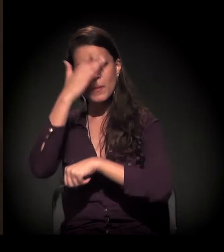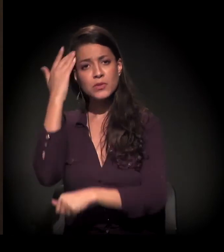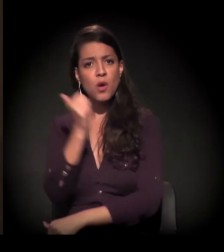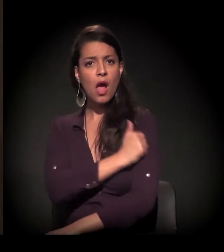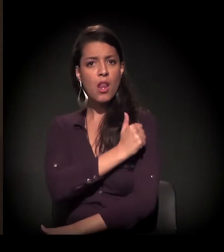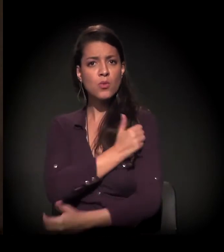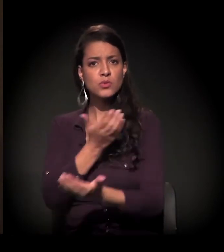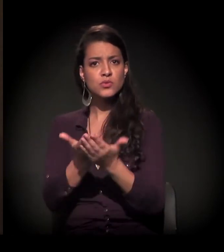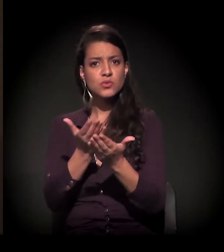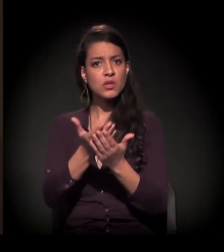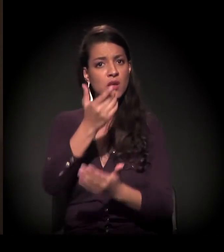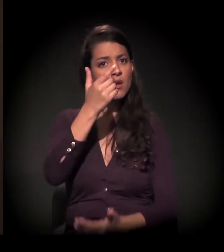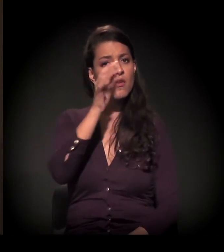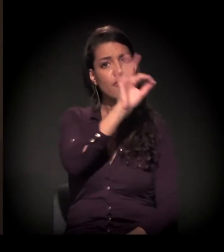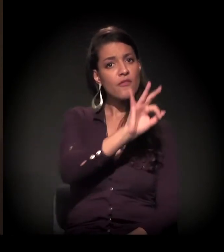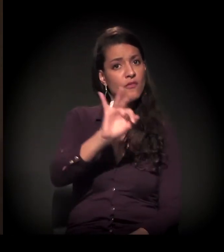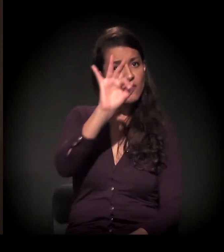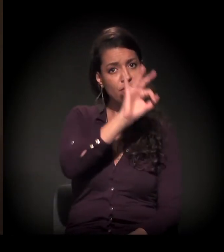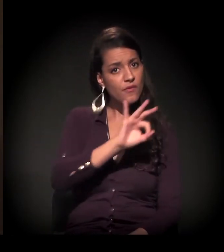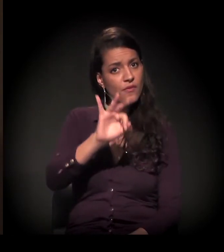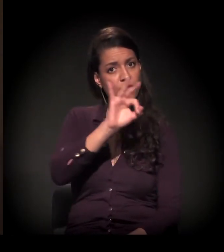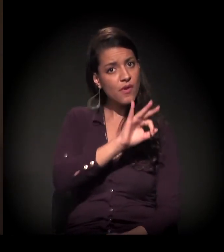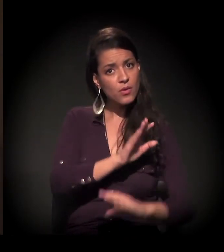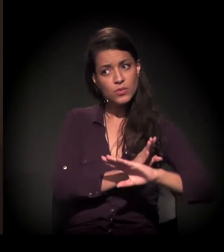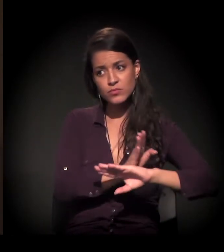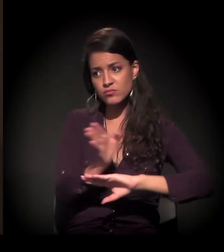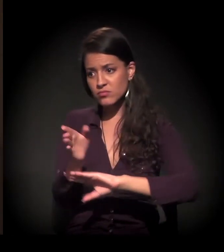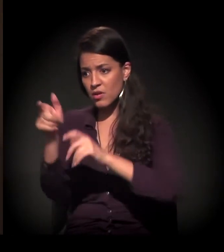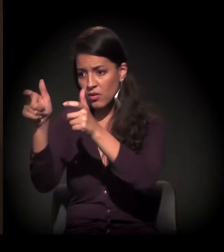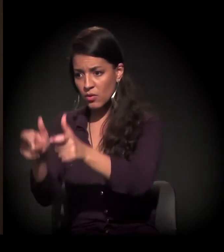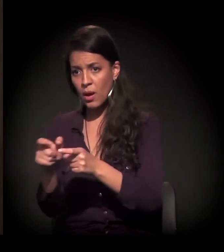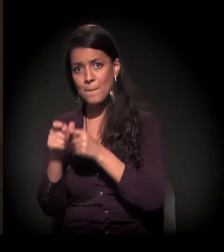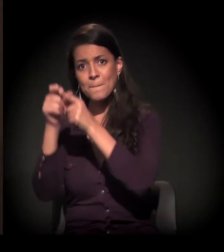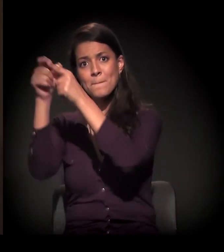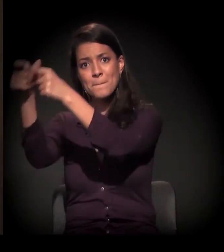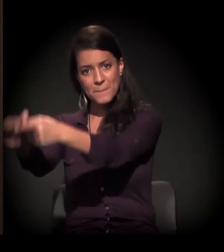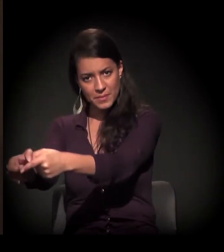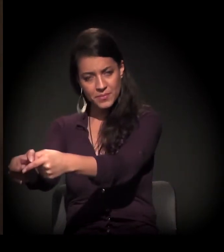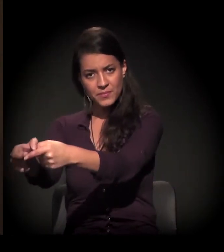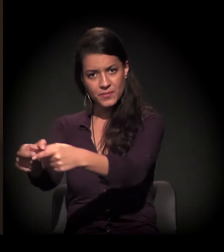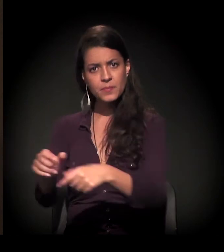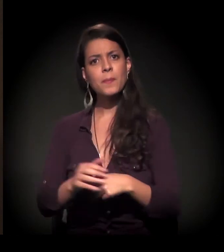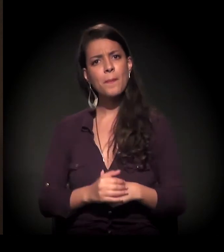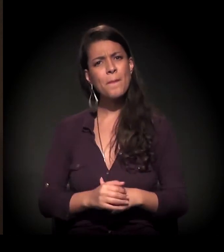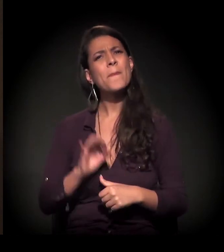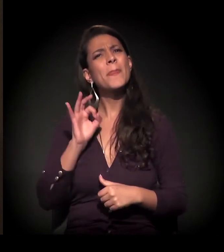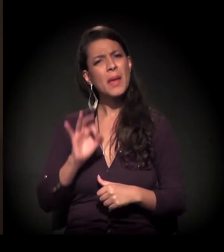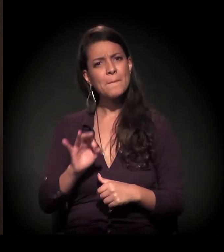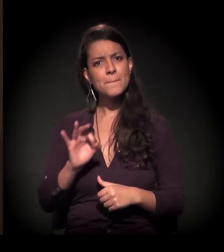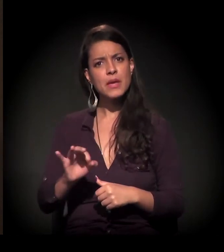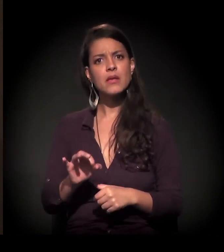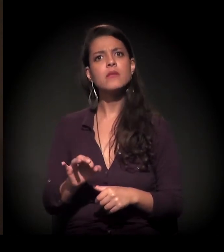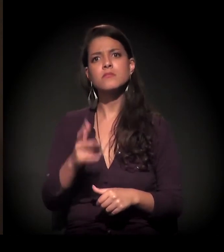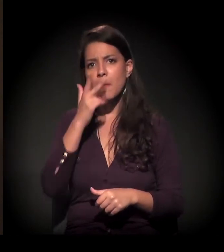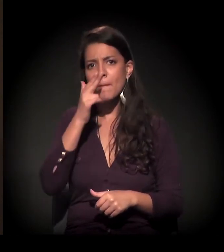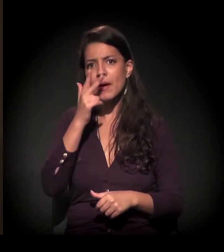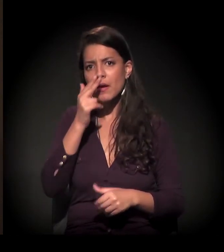saindo das universidades e chegando até a periferia. Colocando realmente o pé no chão